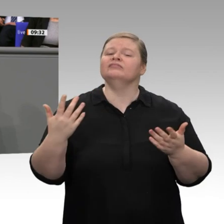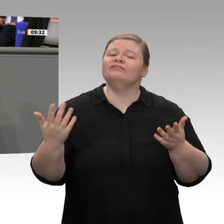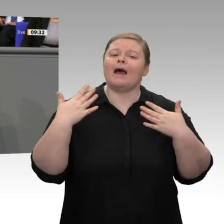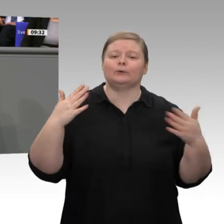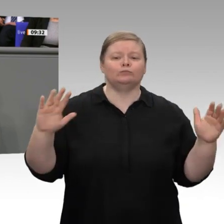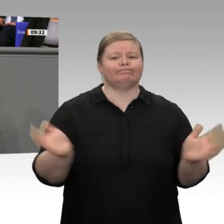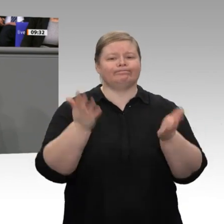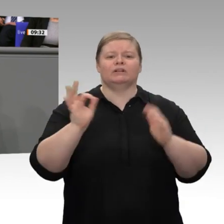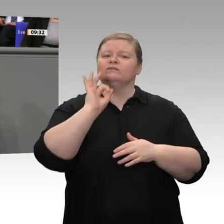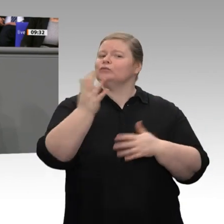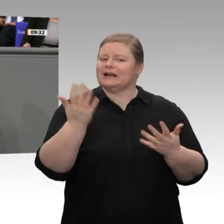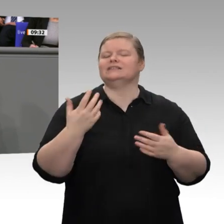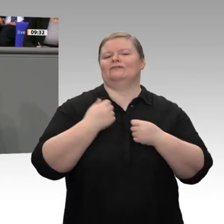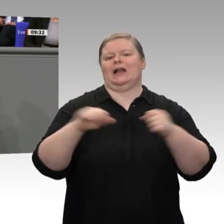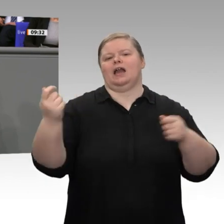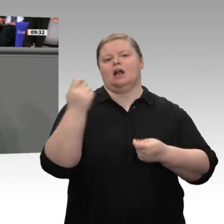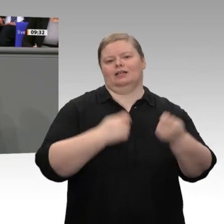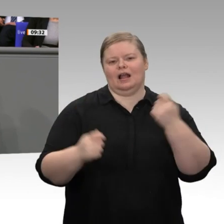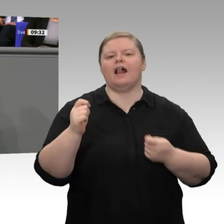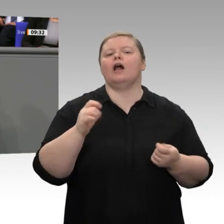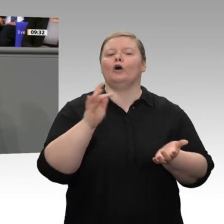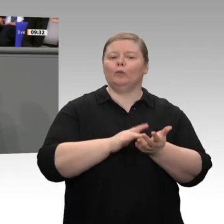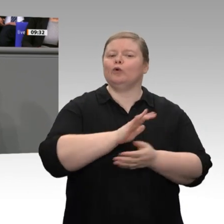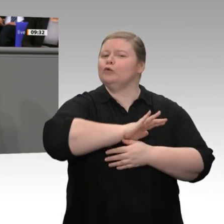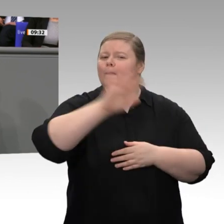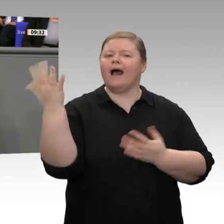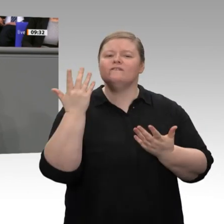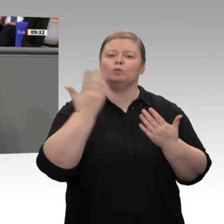wurden, gibt es wirtschaftliche Prosperität weltweit. Deswegen müssen wir für die